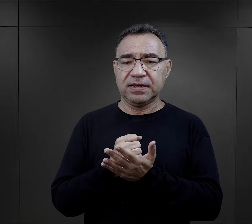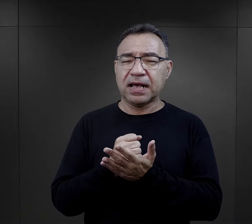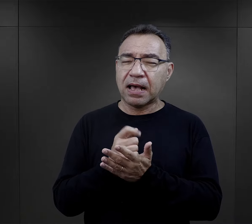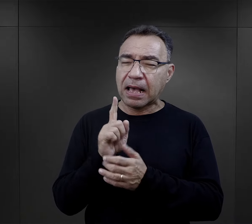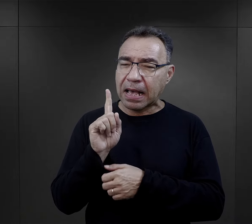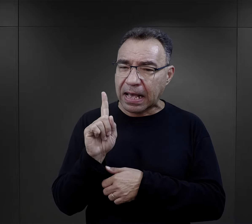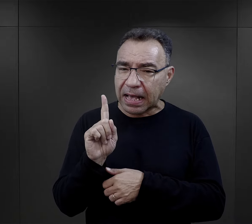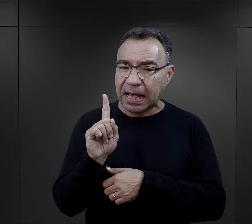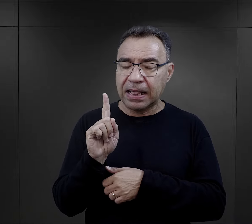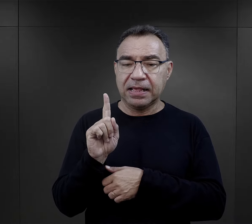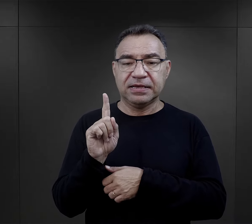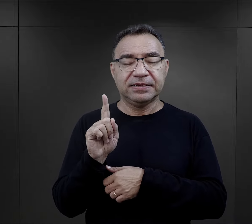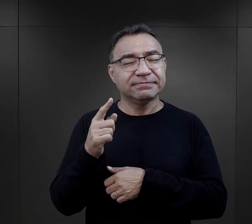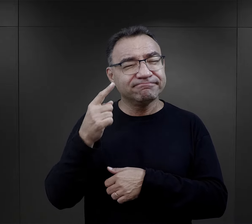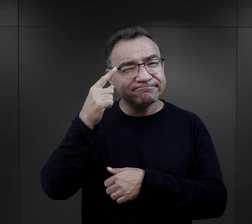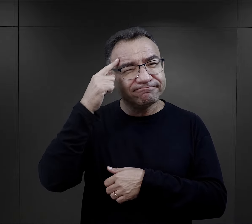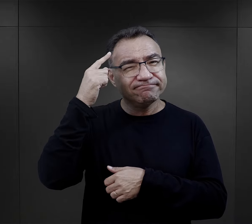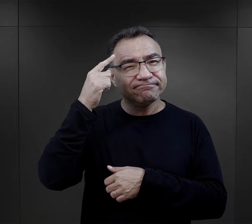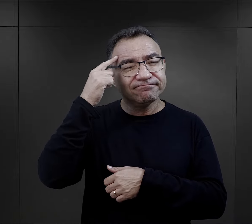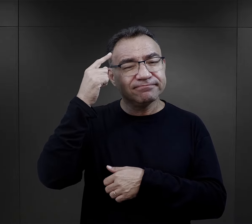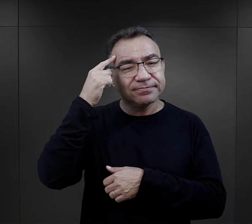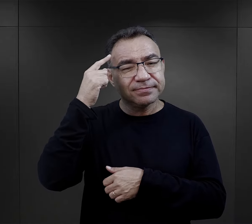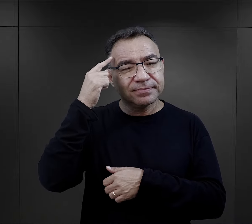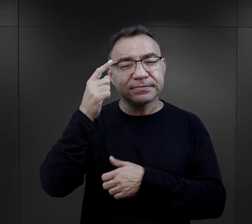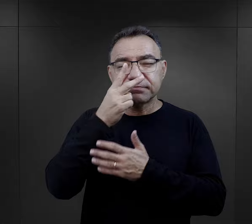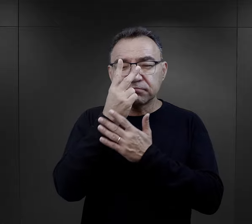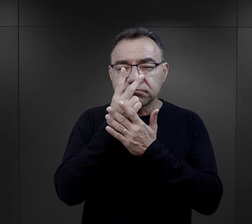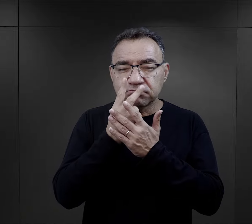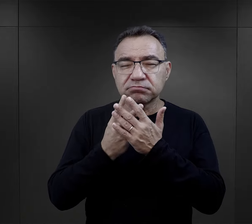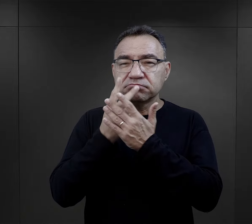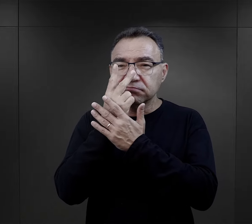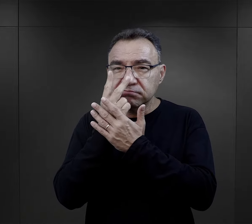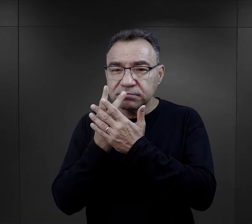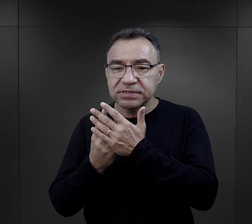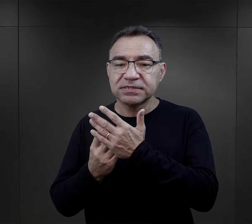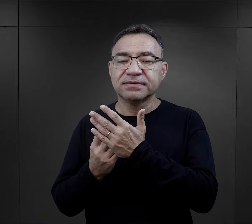tymczasem jeżeli – szczególnie we wspomnieniach – jeżeli się wczytamy, okazuje się, że